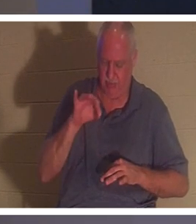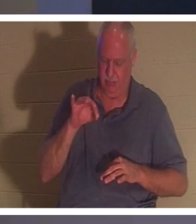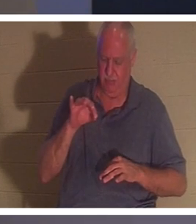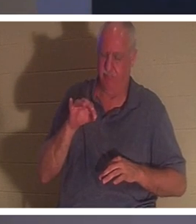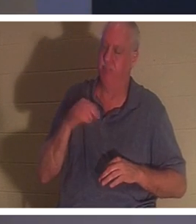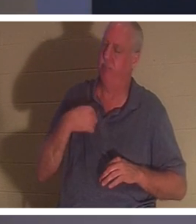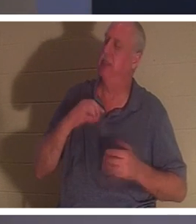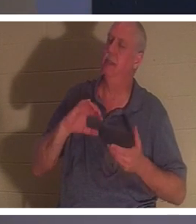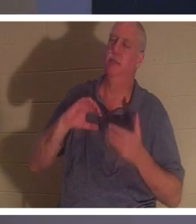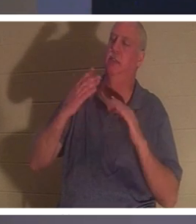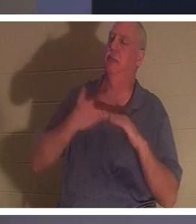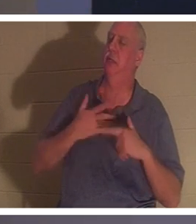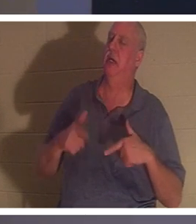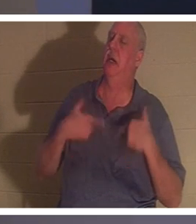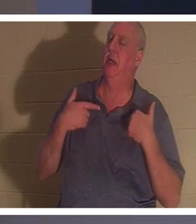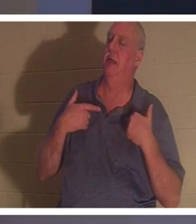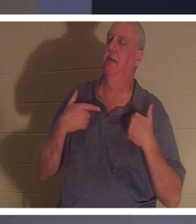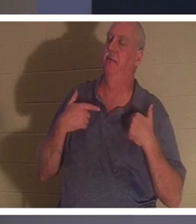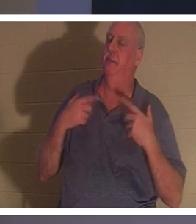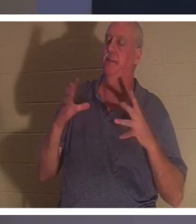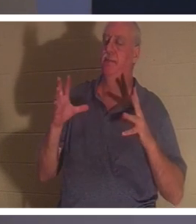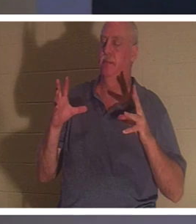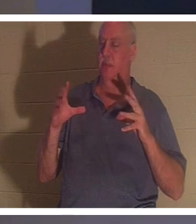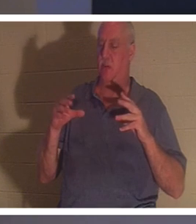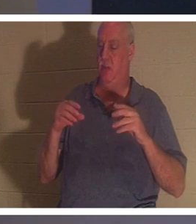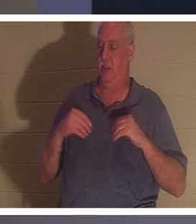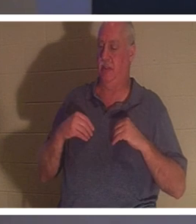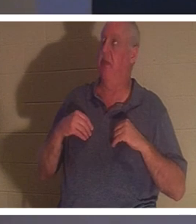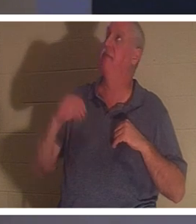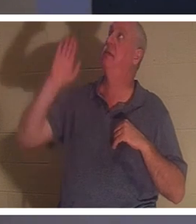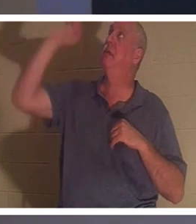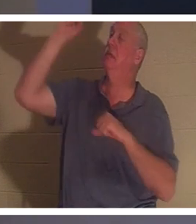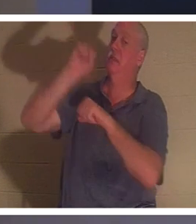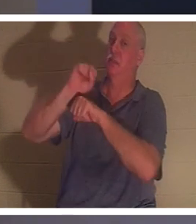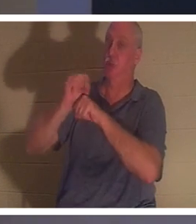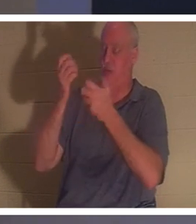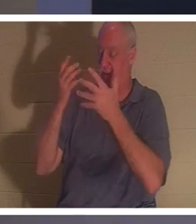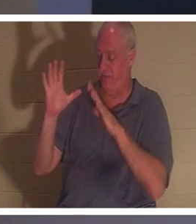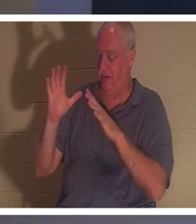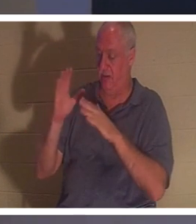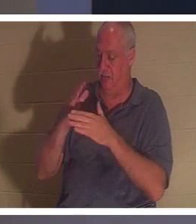我的生活搞得一团糟，而他们却接受了耶稣所完成的工作。 他并没有